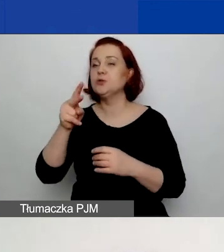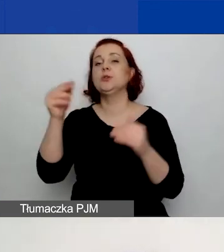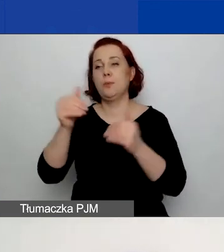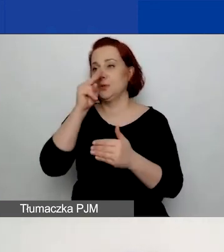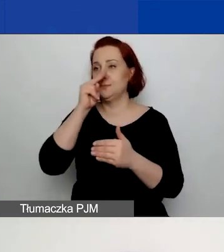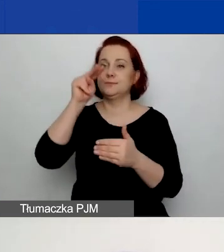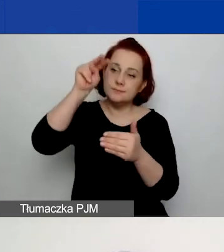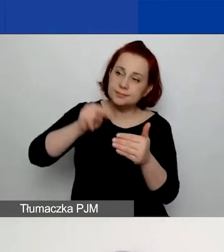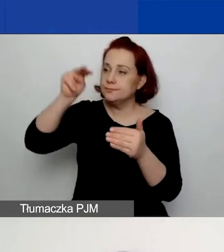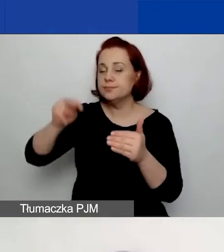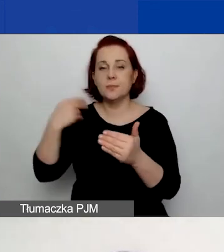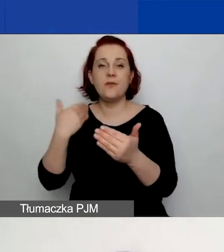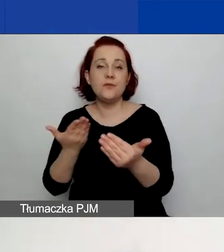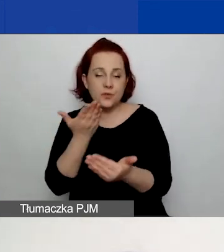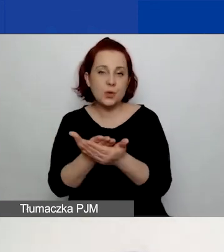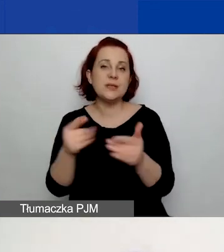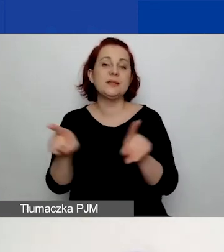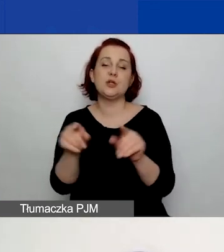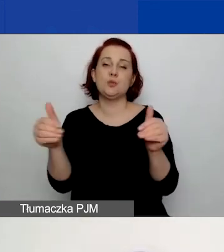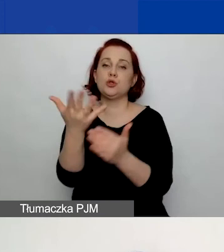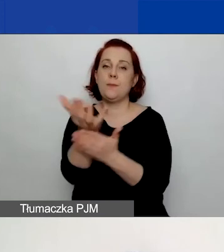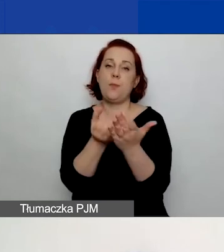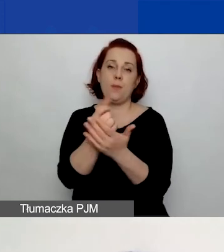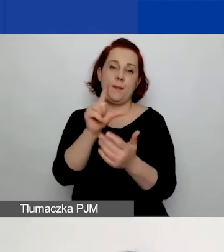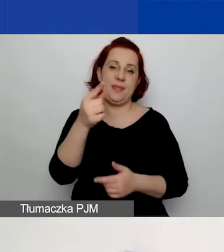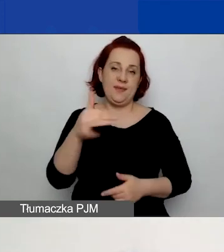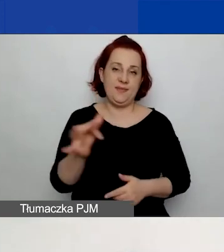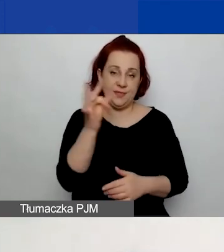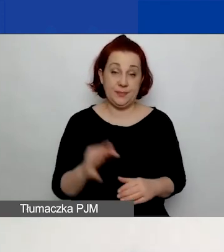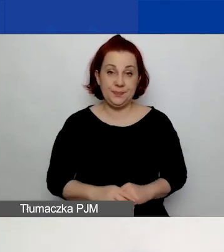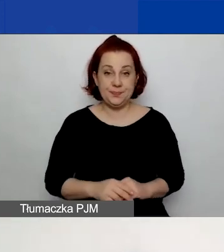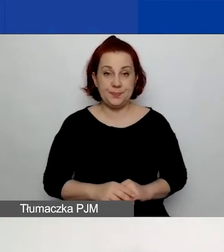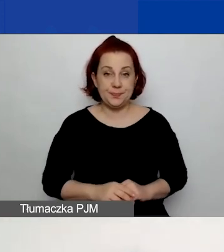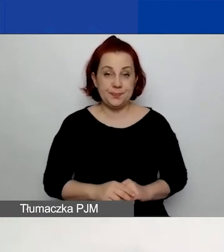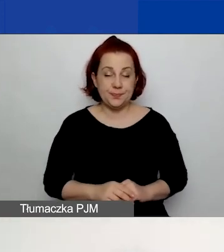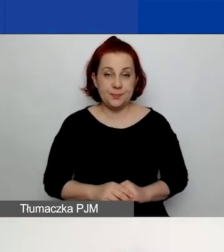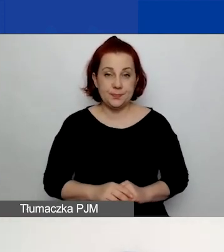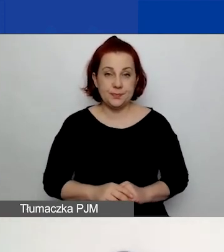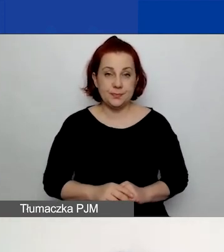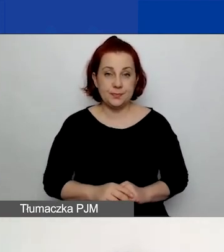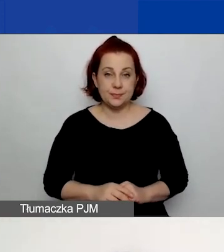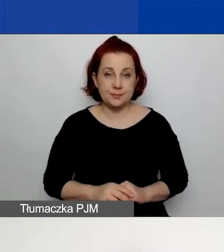Możecie go również pobrać w PDF. O zakończeniu procesu oceny